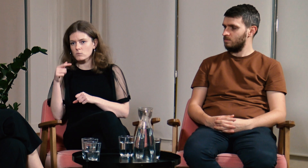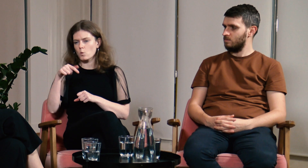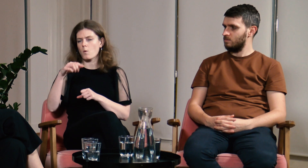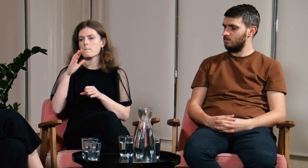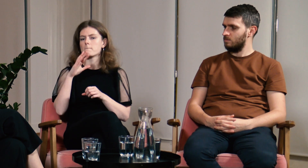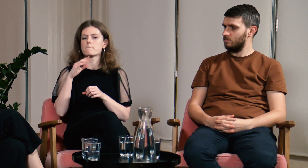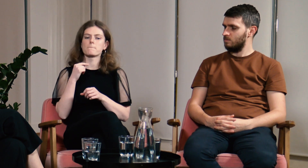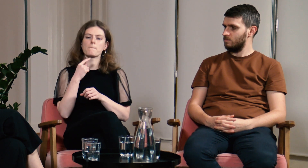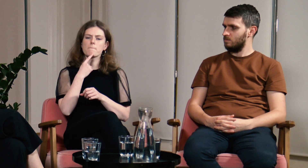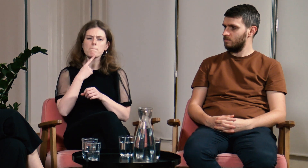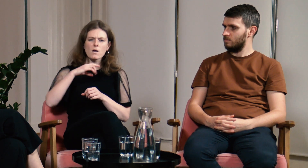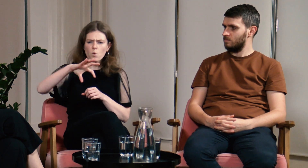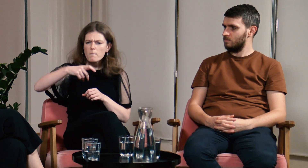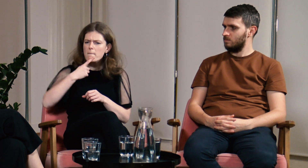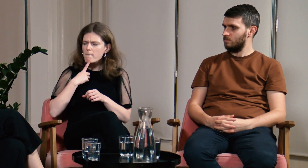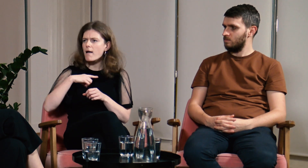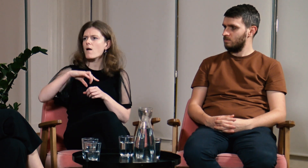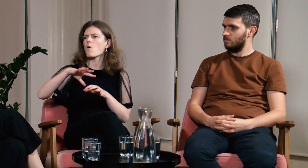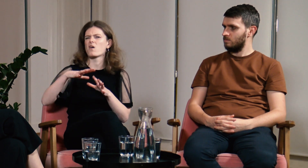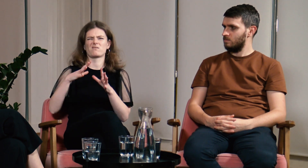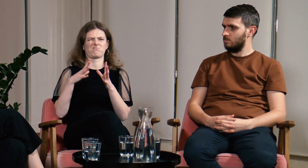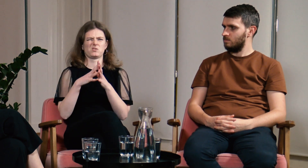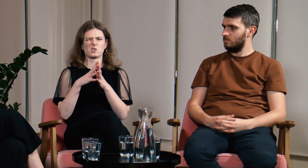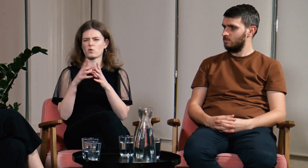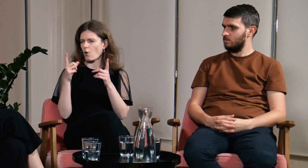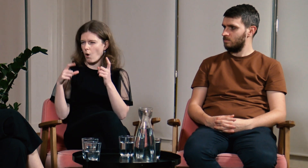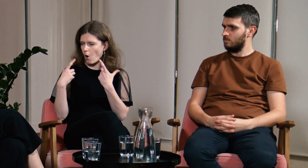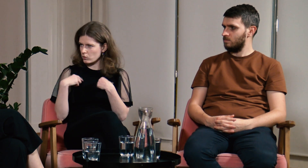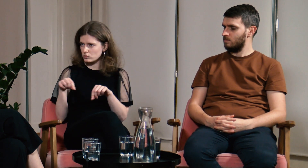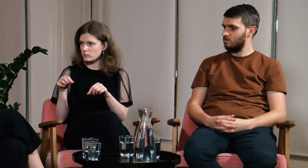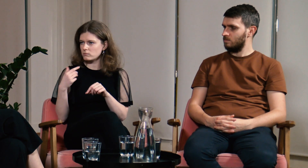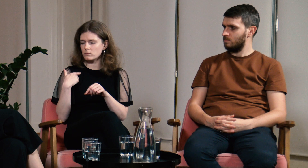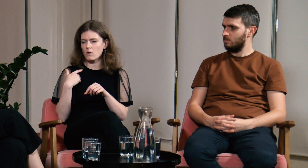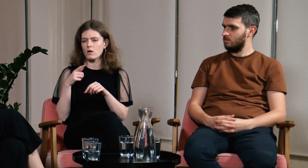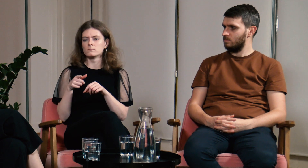Mieliśmy małą grupę, chyba było w niej 10 osób.